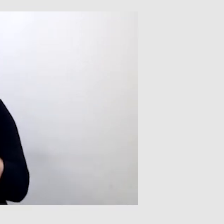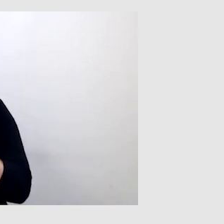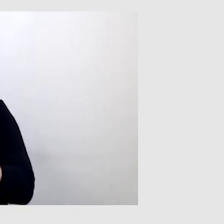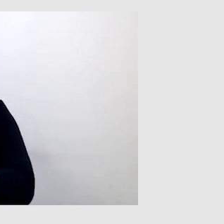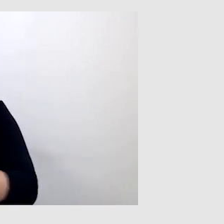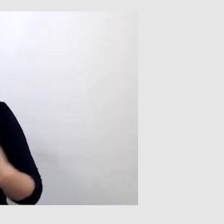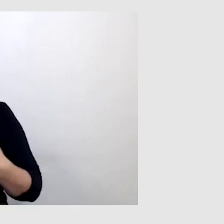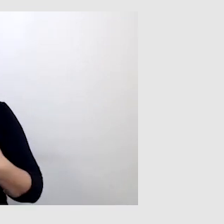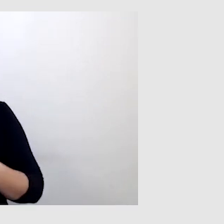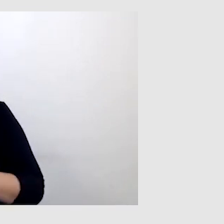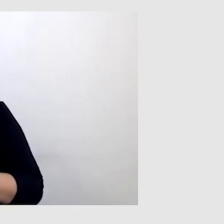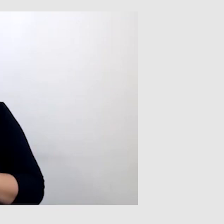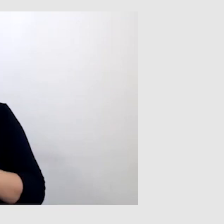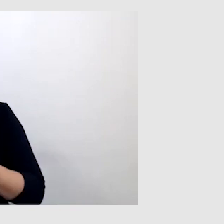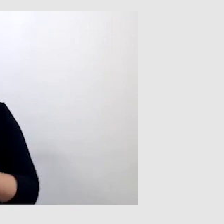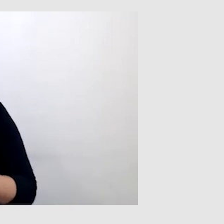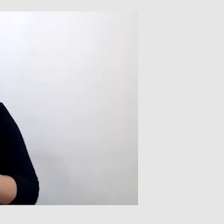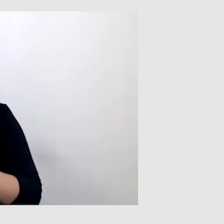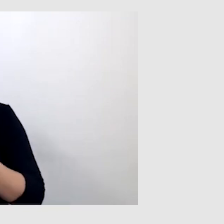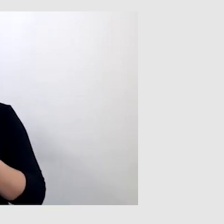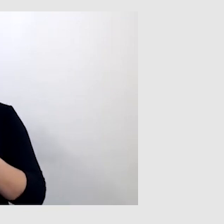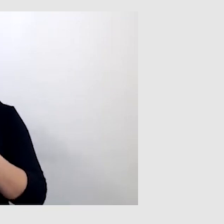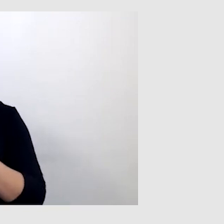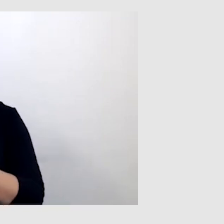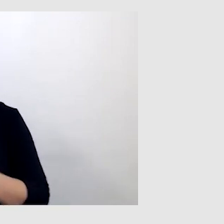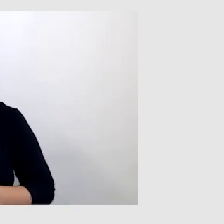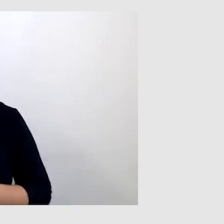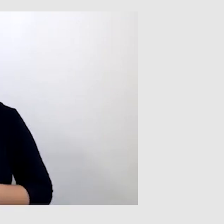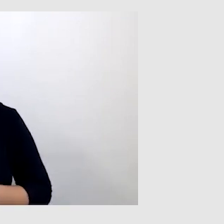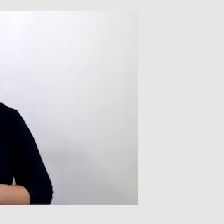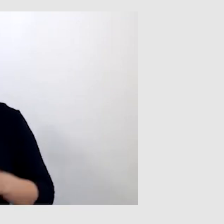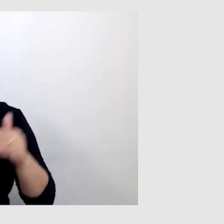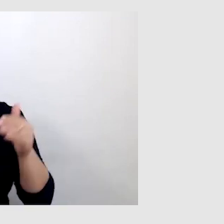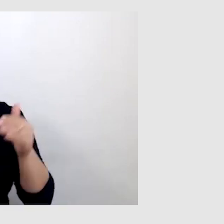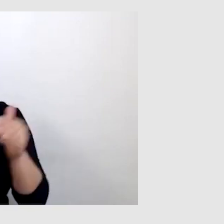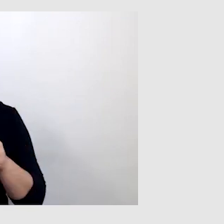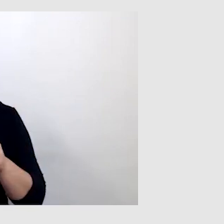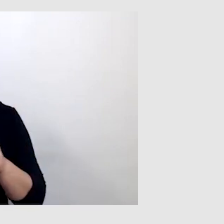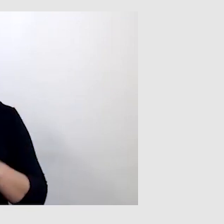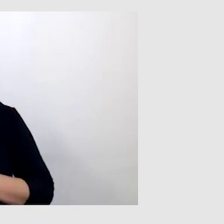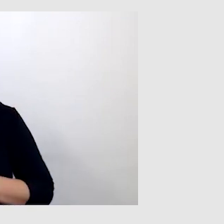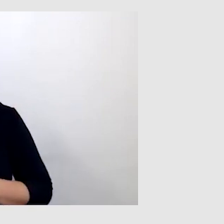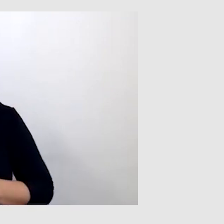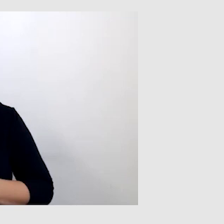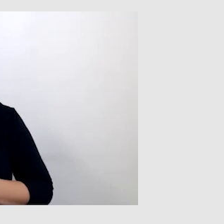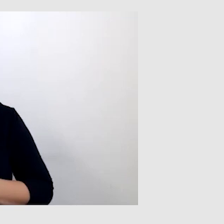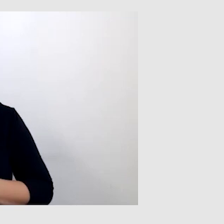i również puszcza w obieg te napisy. Może jest to też kosztowne rozwiązanie,